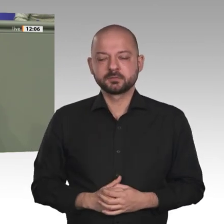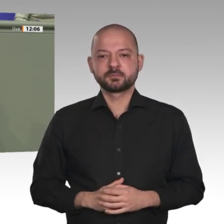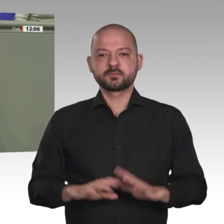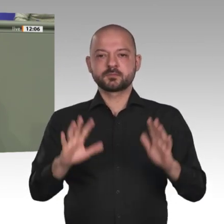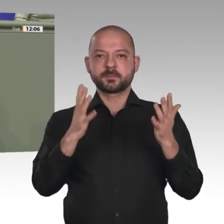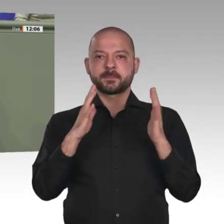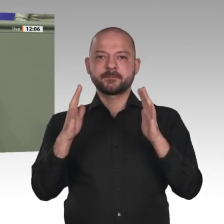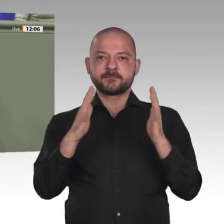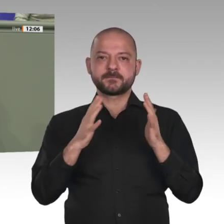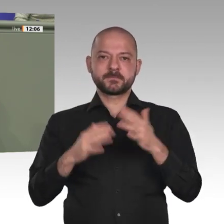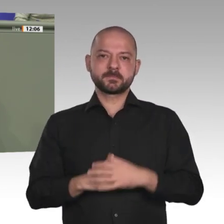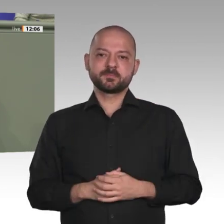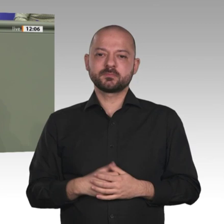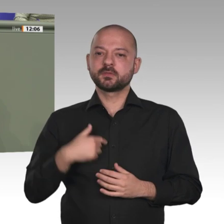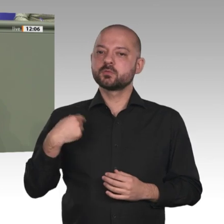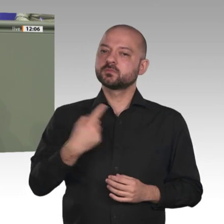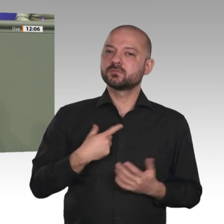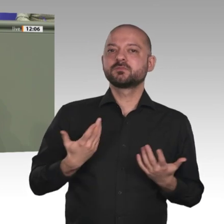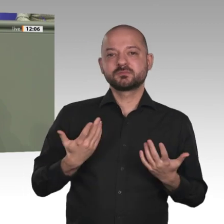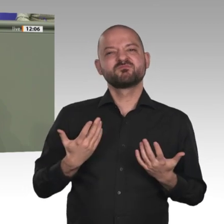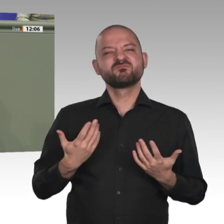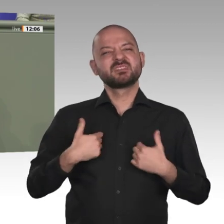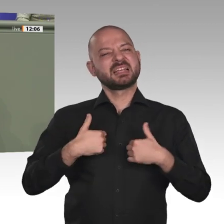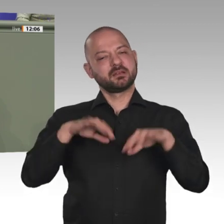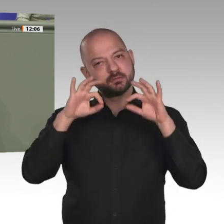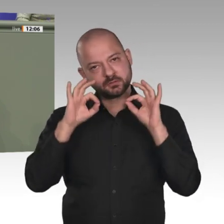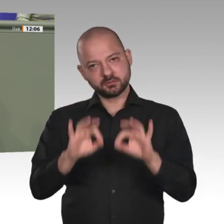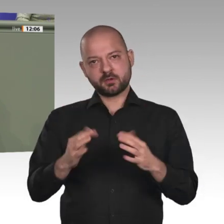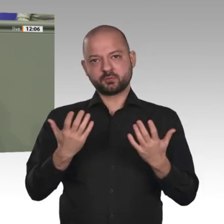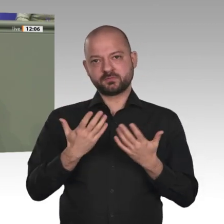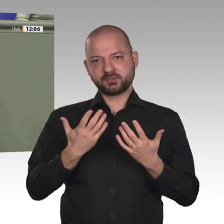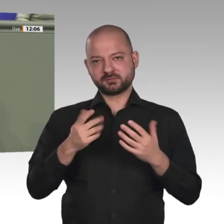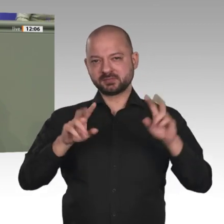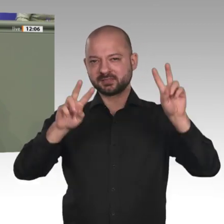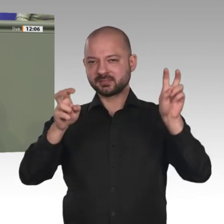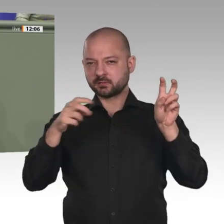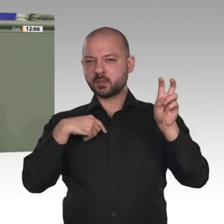und mit allen verfügbaren Instrumenten: mit konkreter Entwicklungshilfe, mit privatwirtschaftlichem